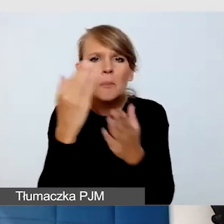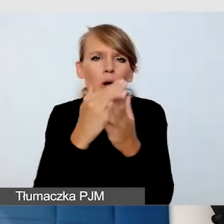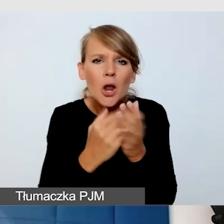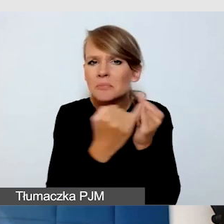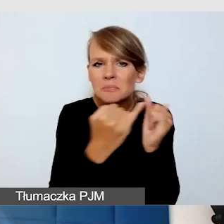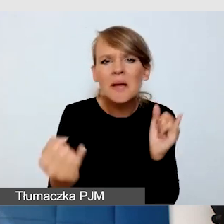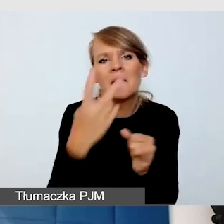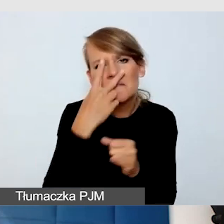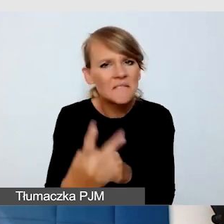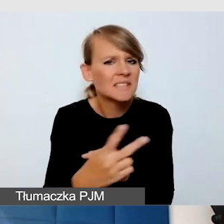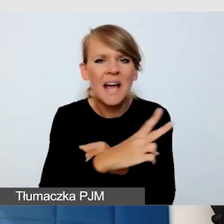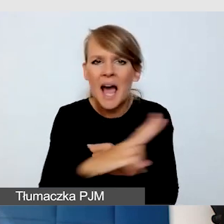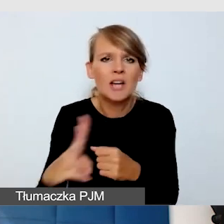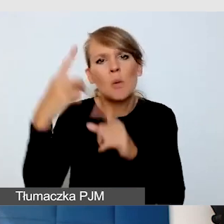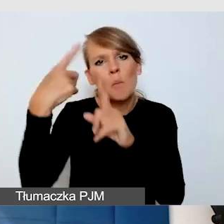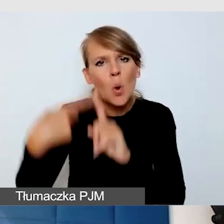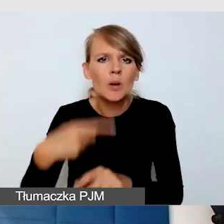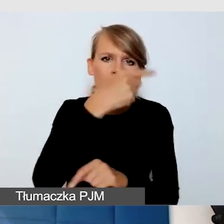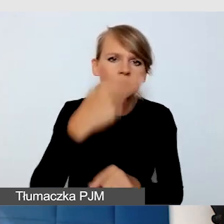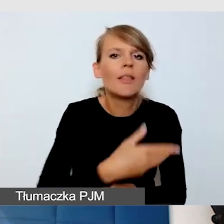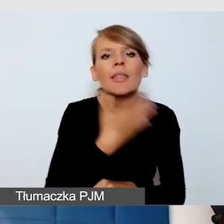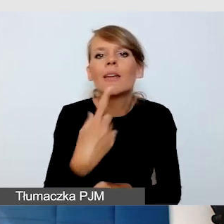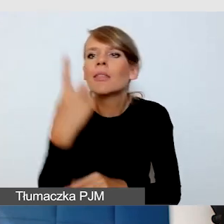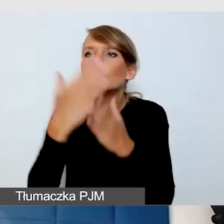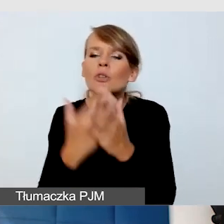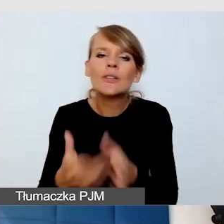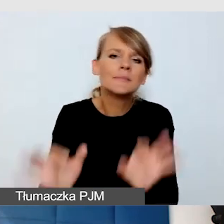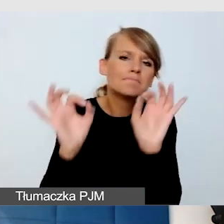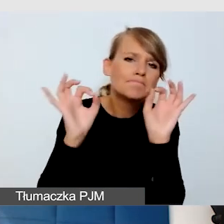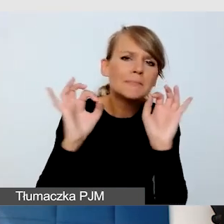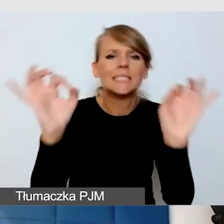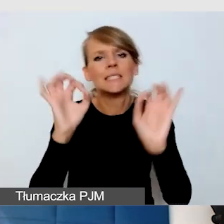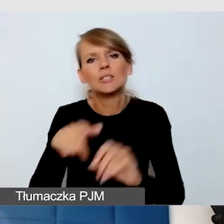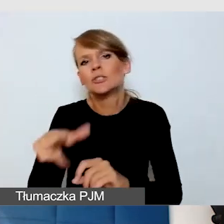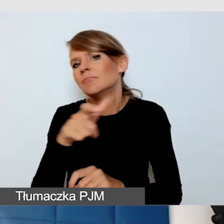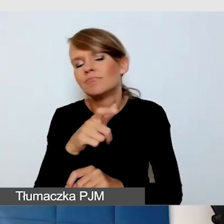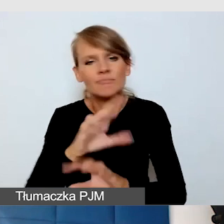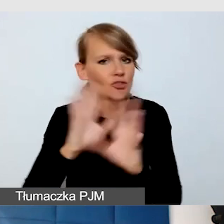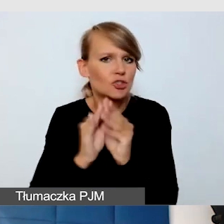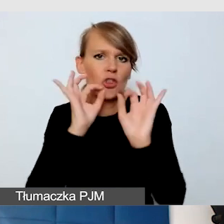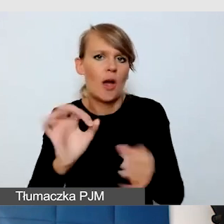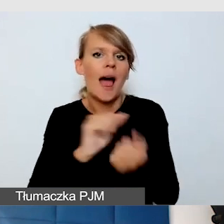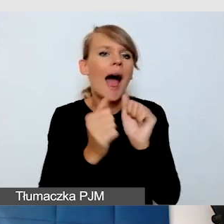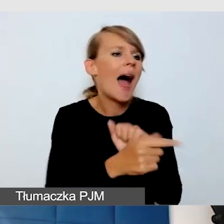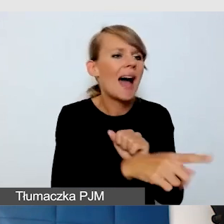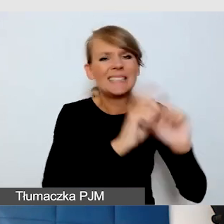Nie ma rozwiązania idealnego, nie ma rozwiązania, które jest zupełnie złe. Na przykład YouTube na wydarzeniu online,